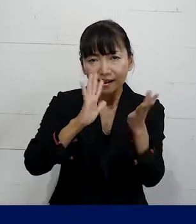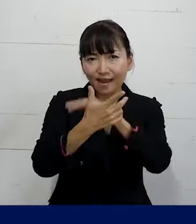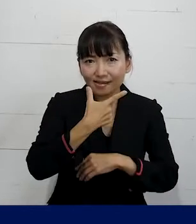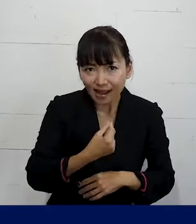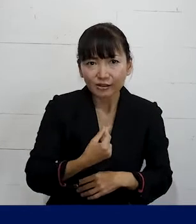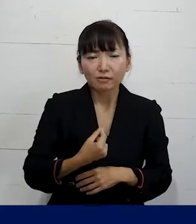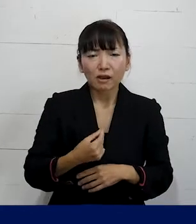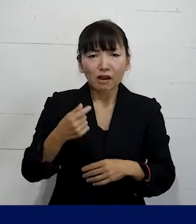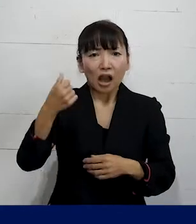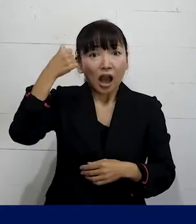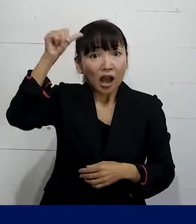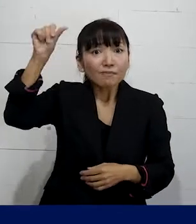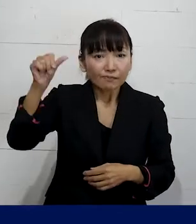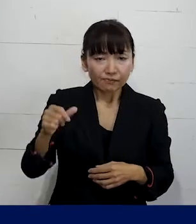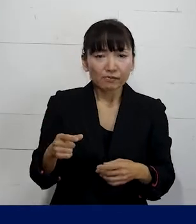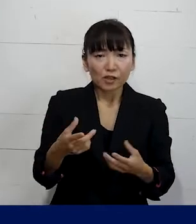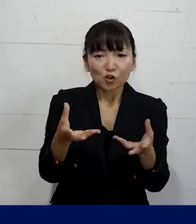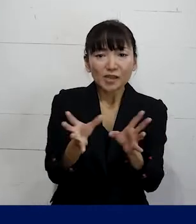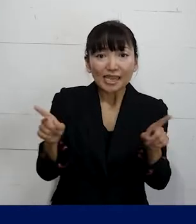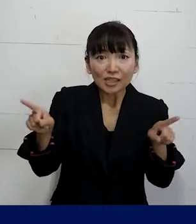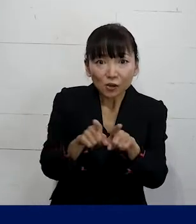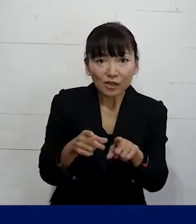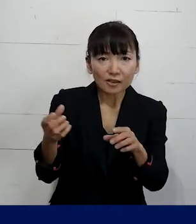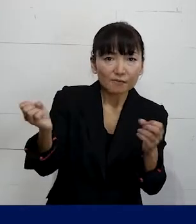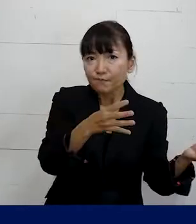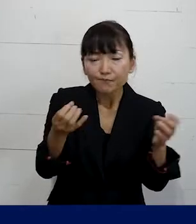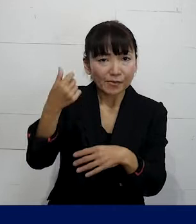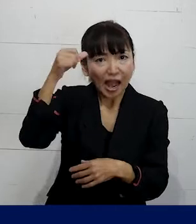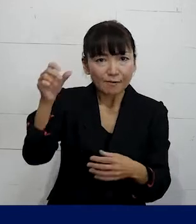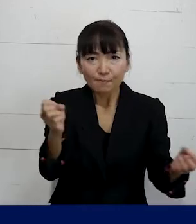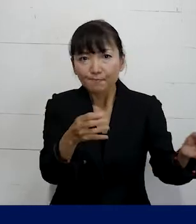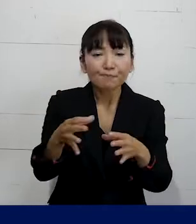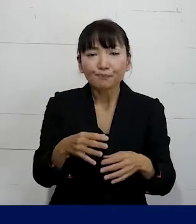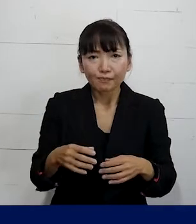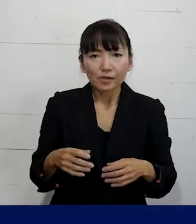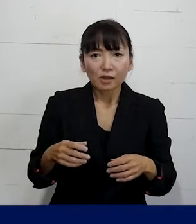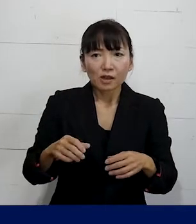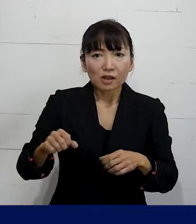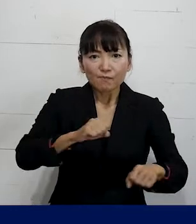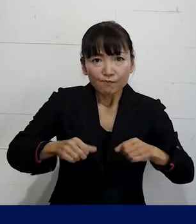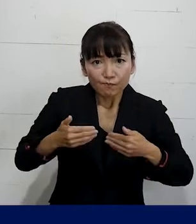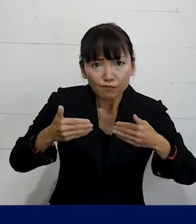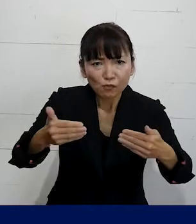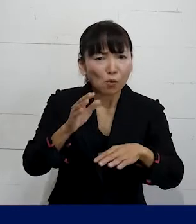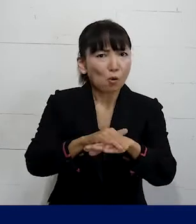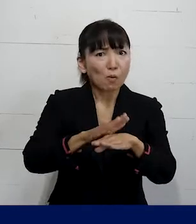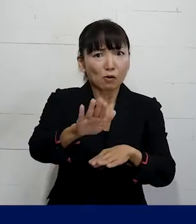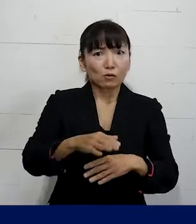そういうアイデアを一緒に出し合って 取り組むっていうこともできます